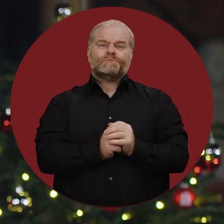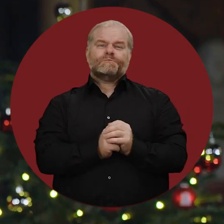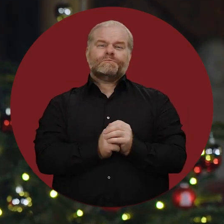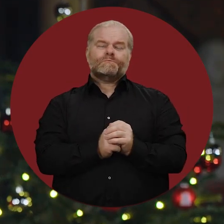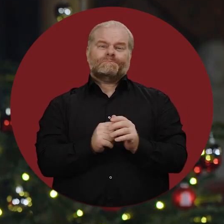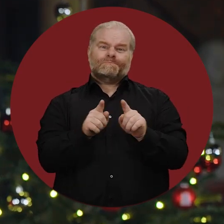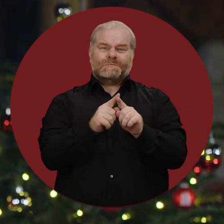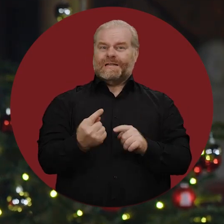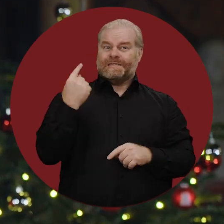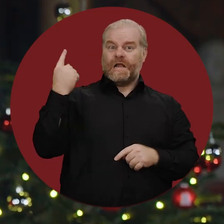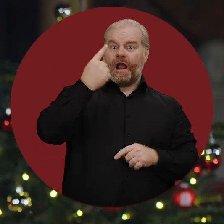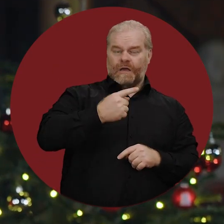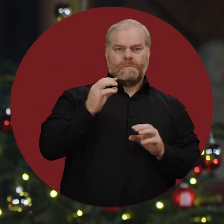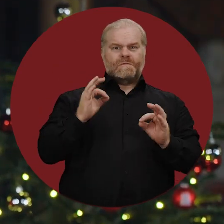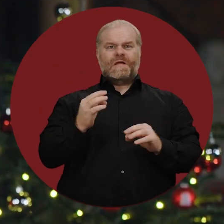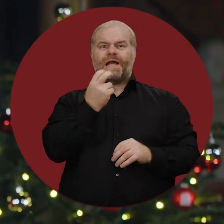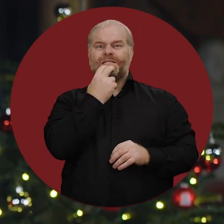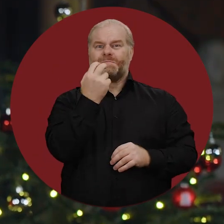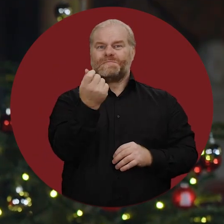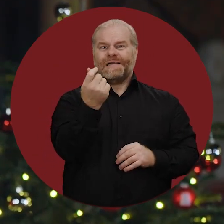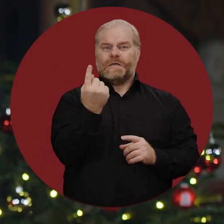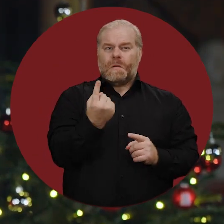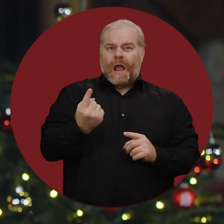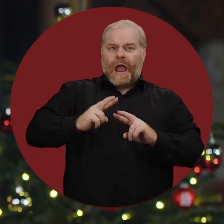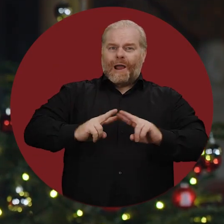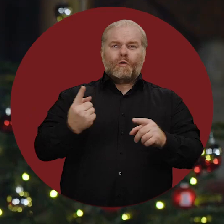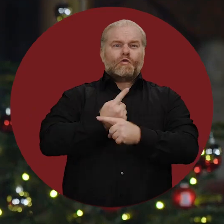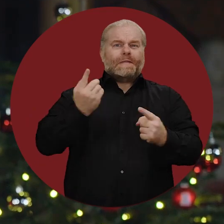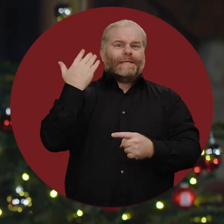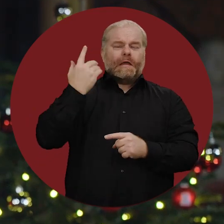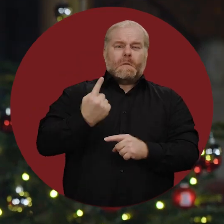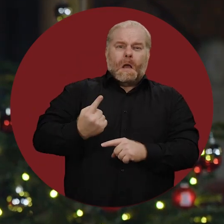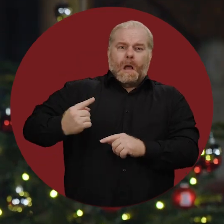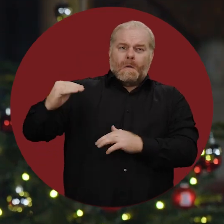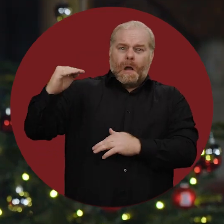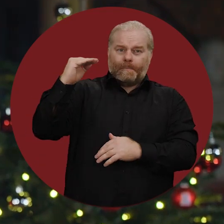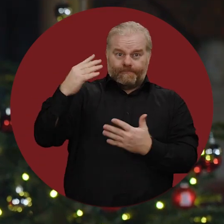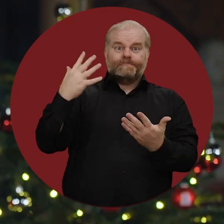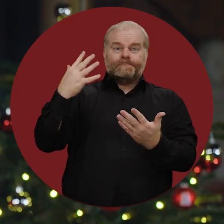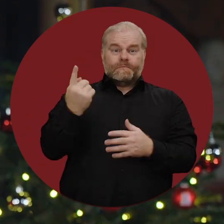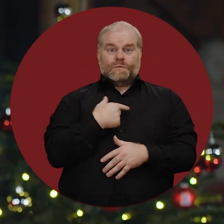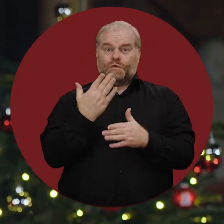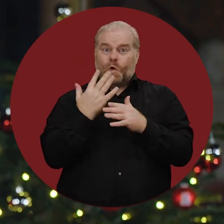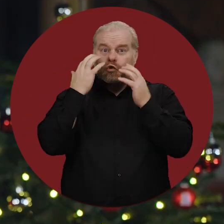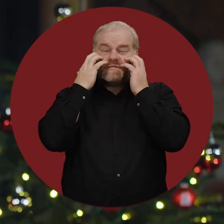So wie im letzten Jahr, als die Energiepreise auf historischen Höchstständen lagen und wir große Befürchtungen hatten,